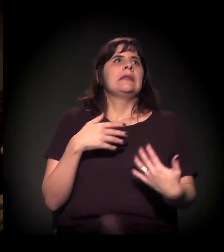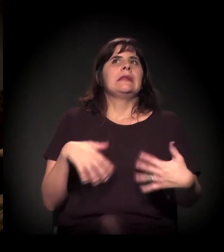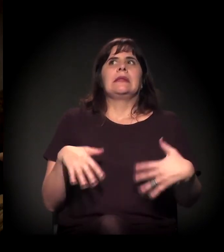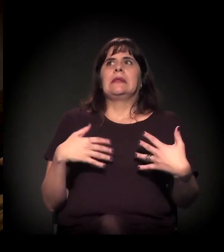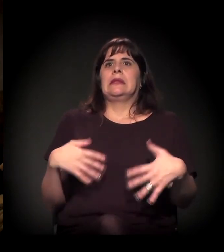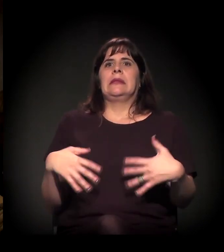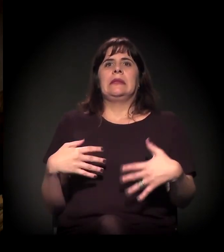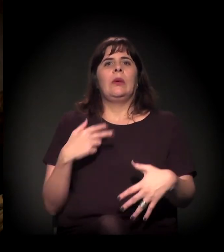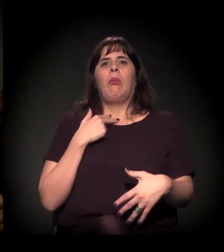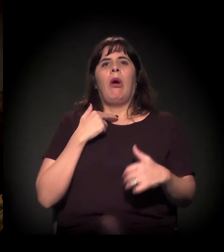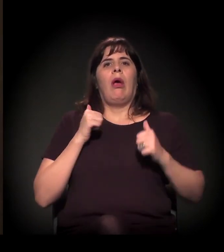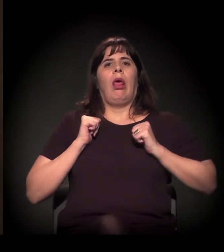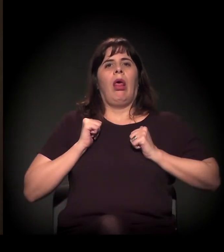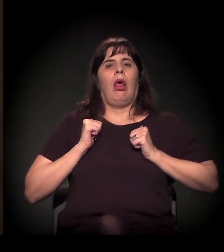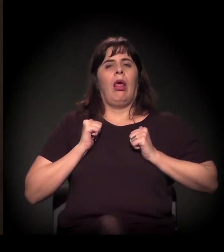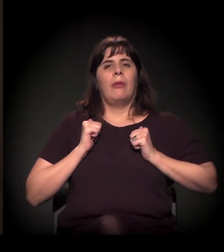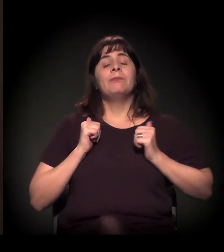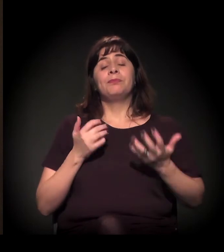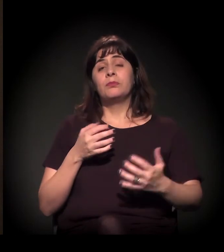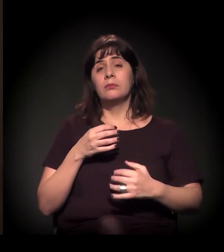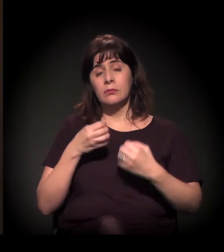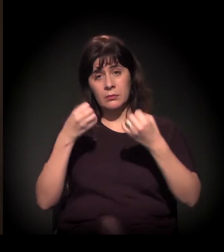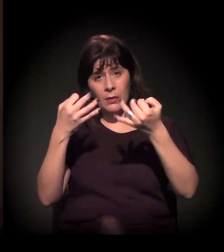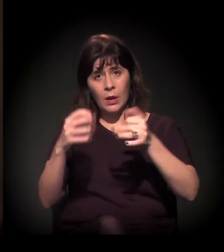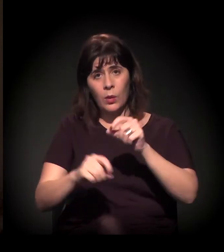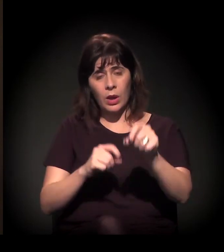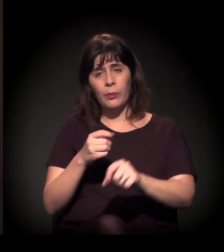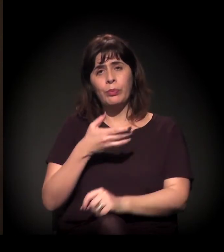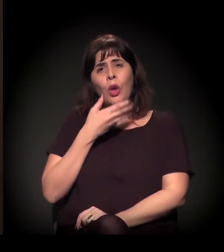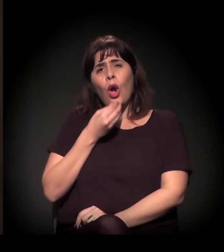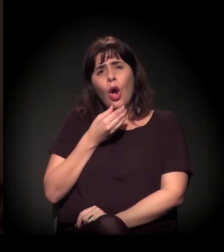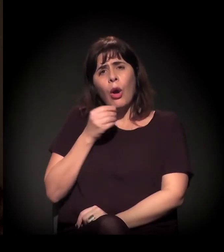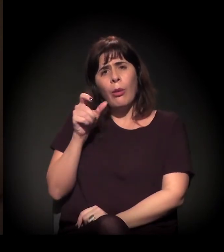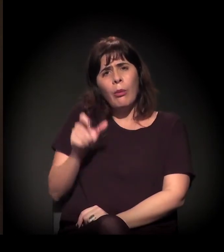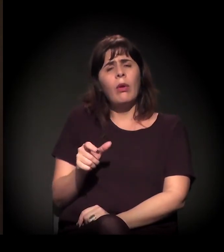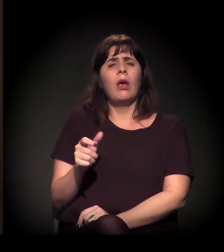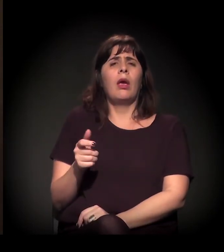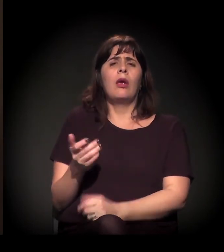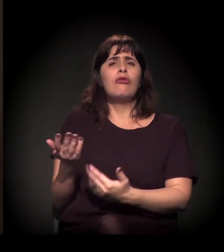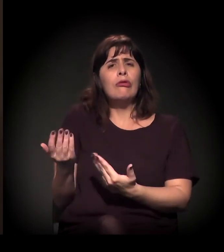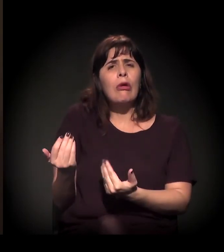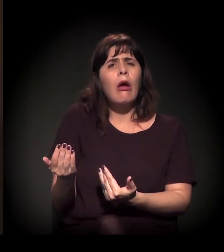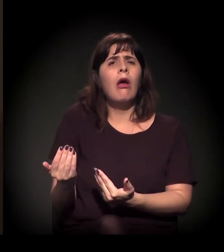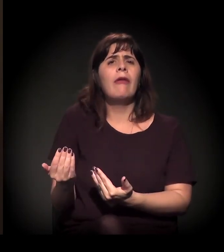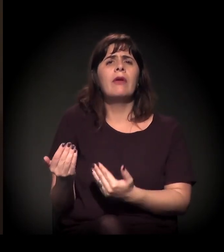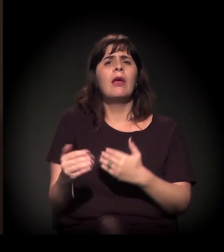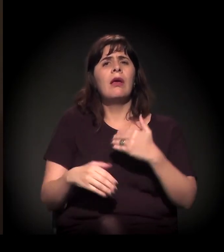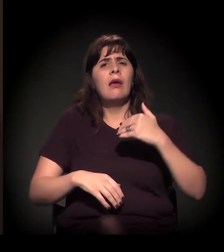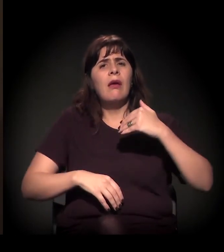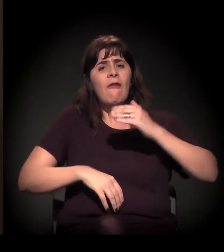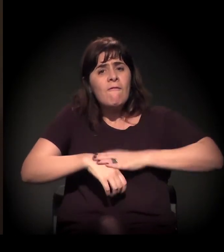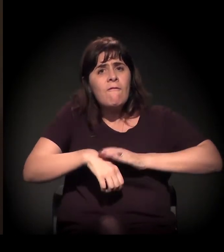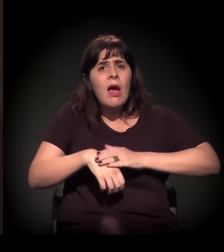Eu quero dizer o seguinte: um rapaz desse pratica um ato, ele vai para a justiça,